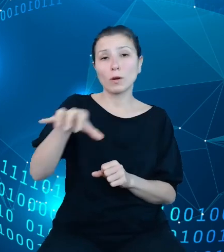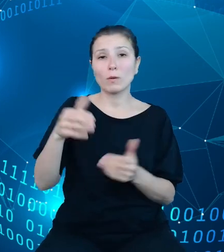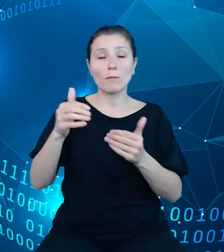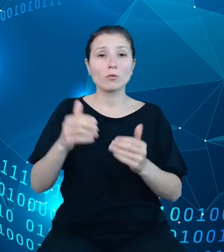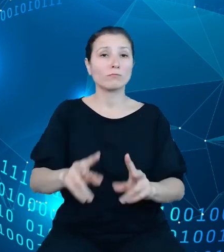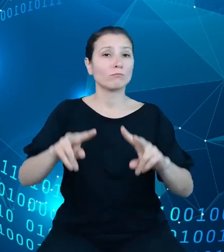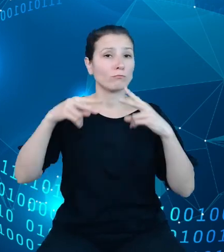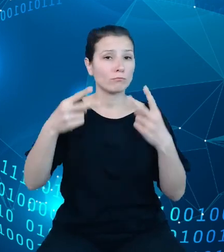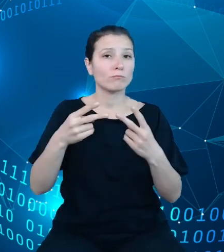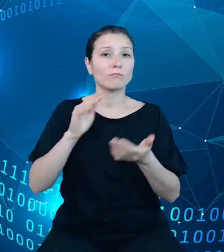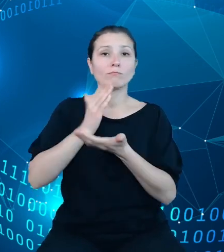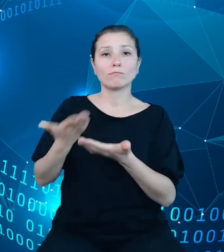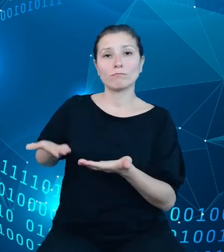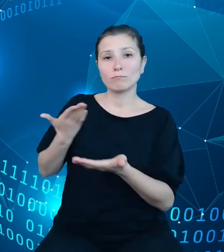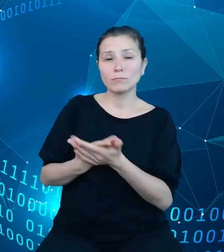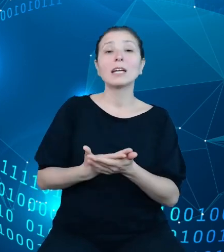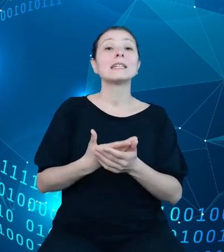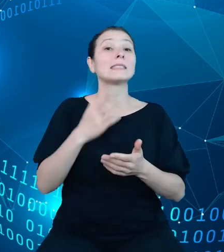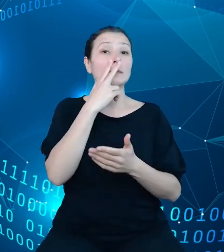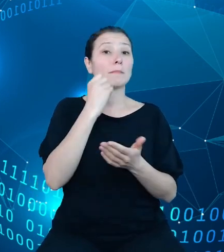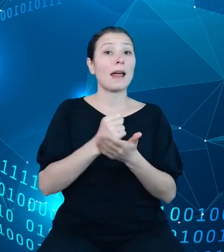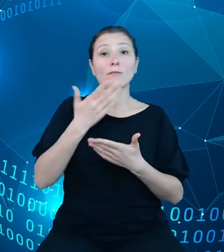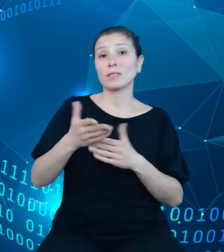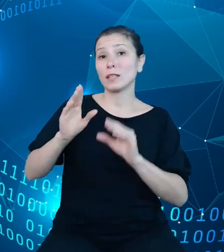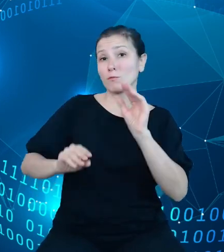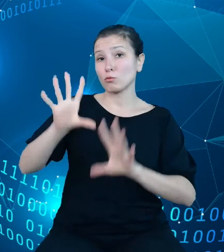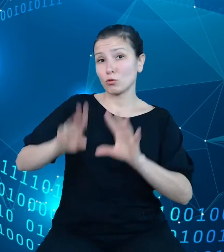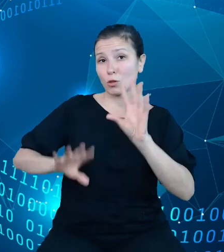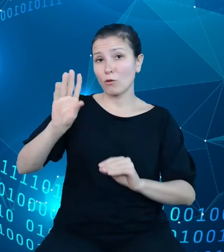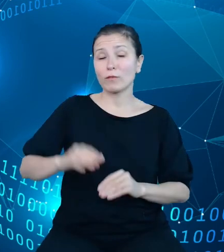można więc wywnioskować, ilość działań i procesów wykonywanych codziennie